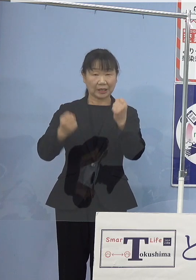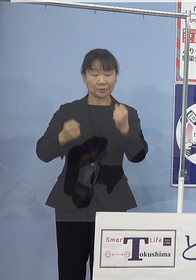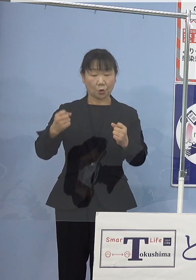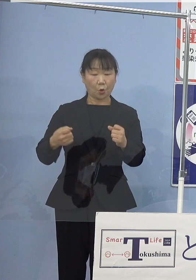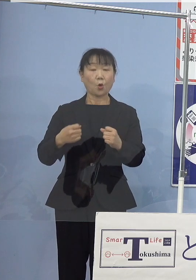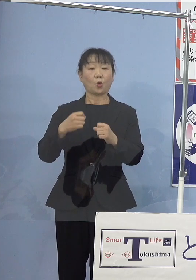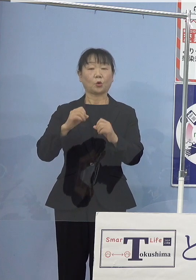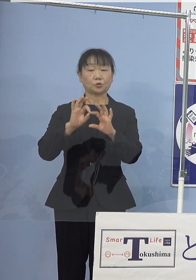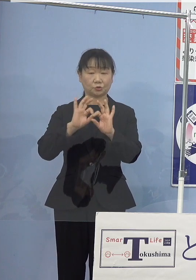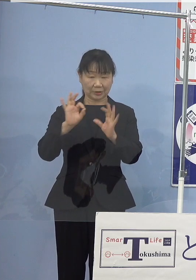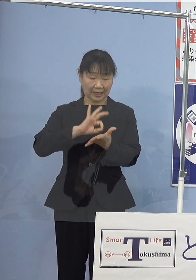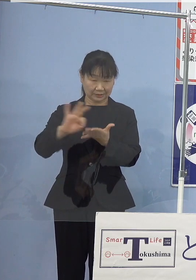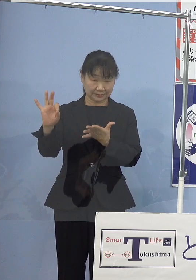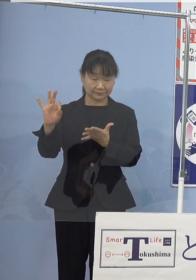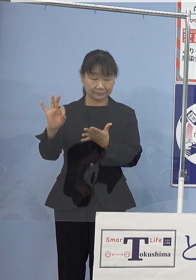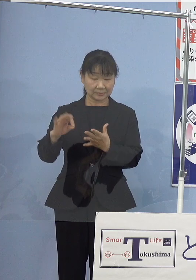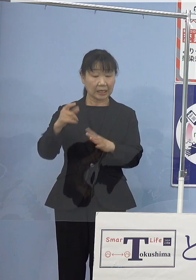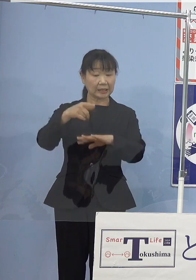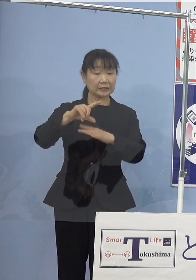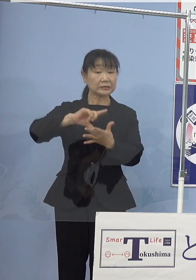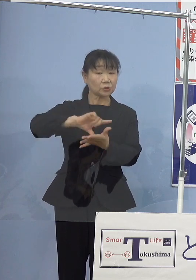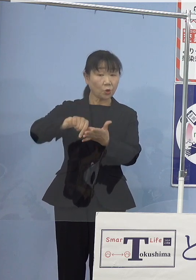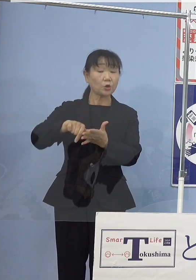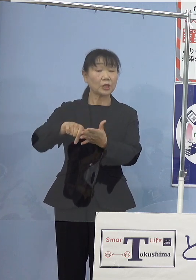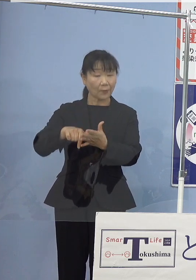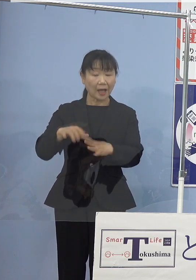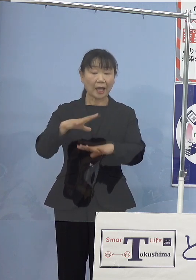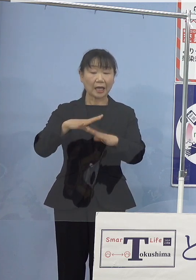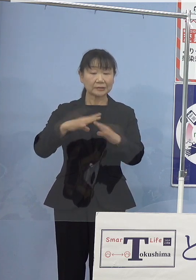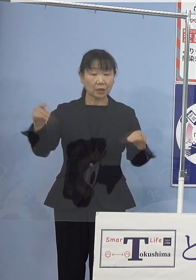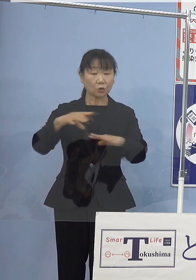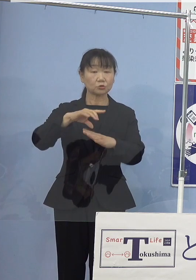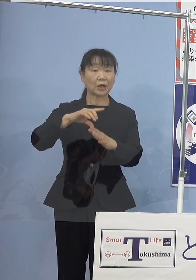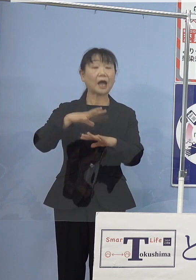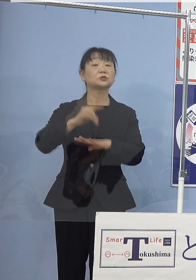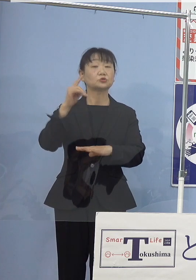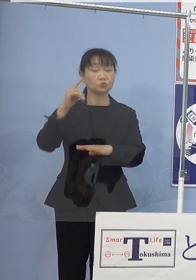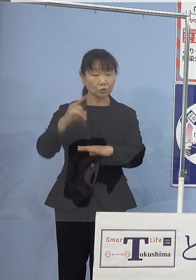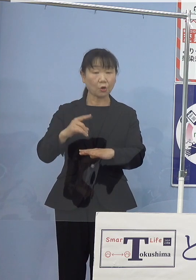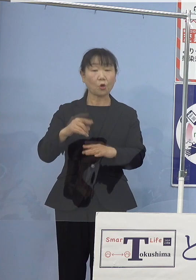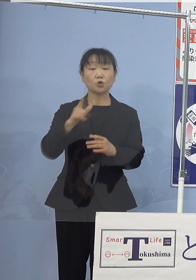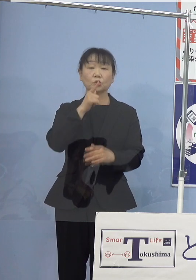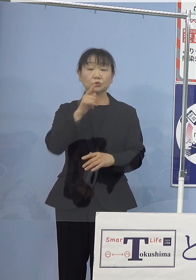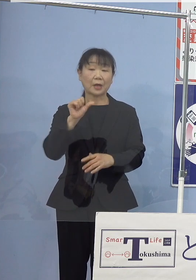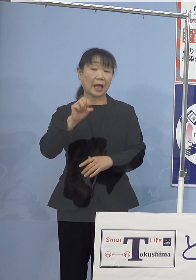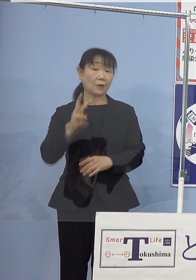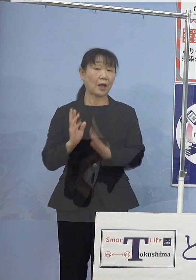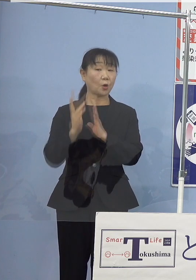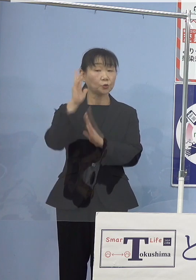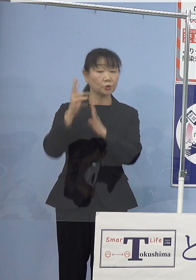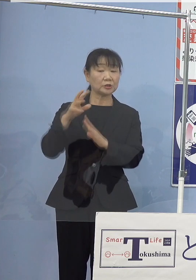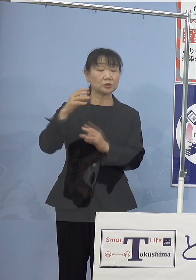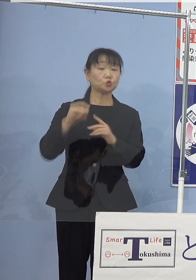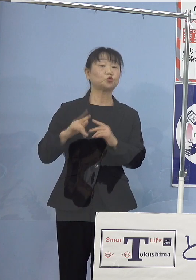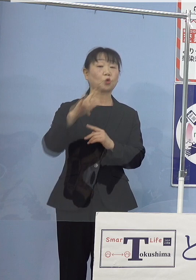地方空港では全国初となる 徳島阿波おどり空港における水素ステーションと